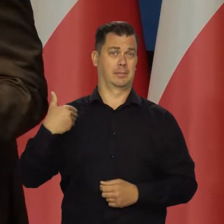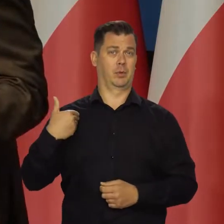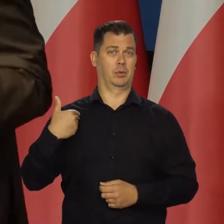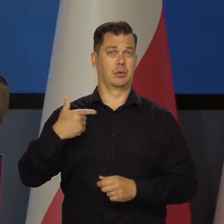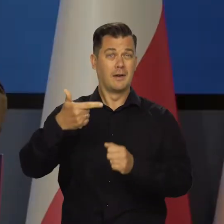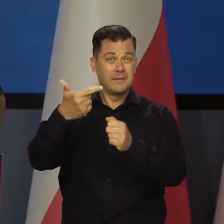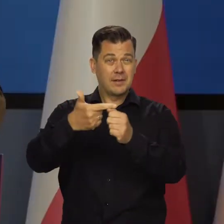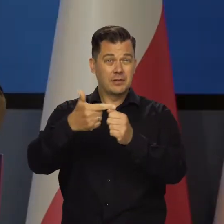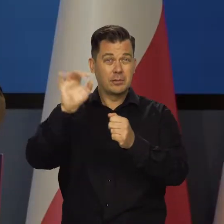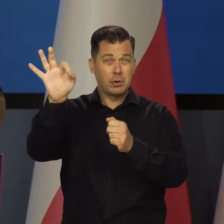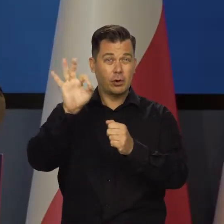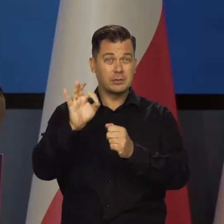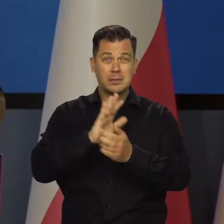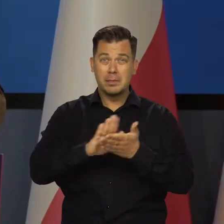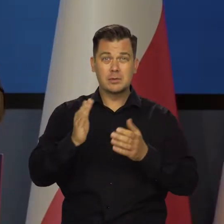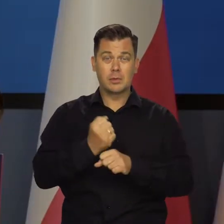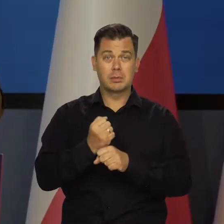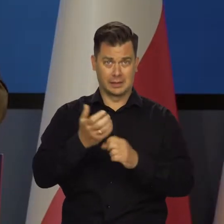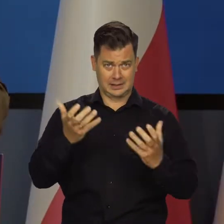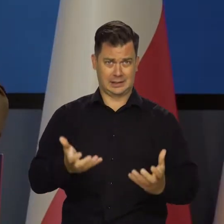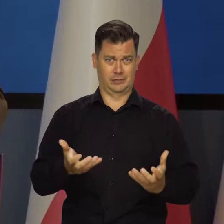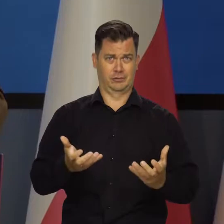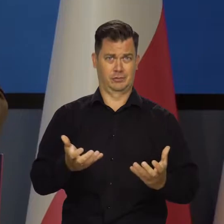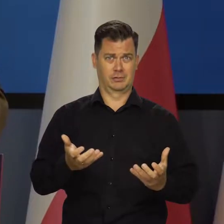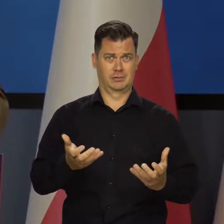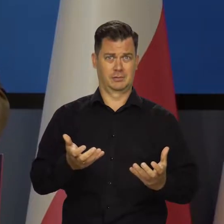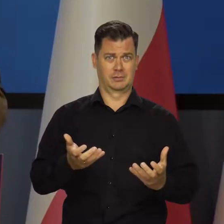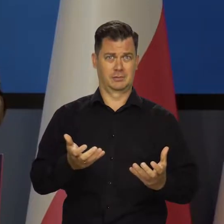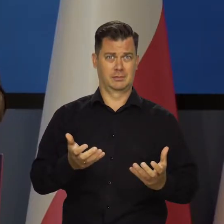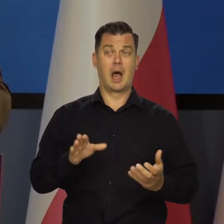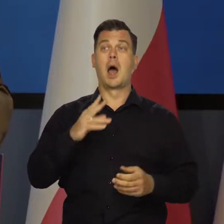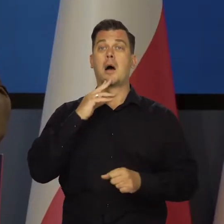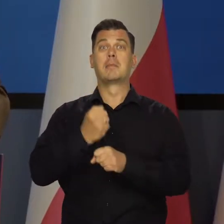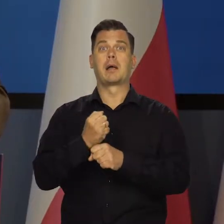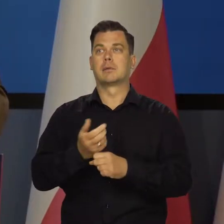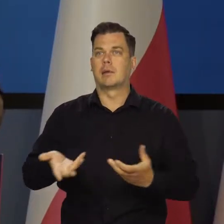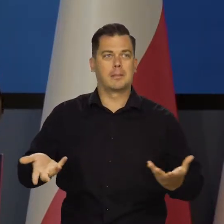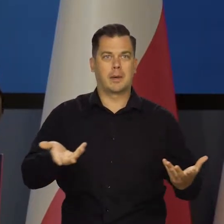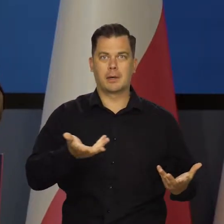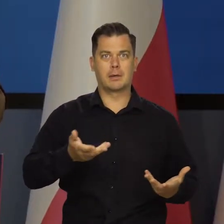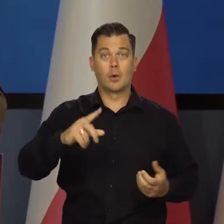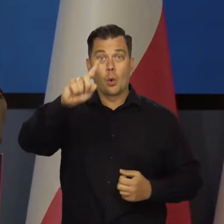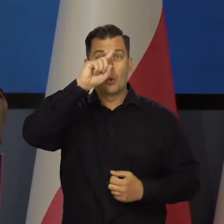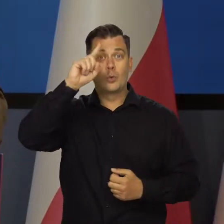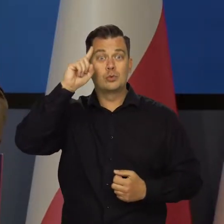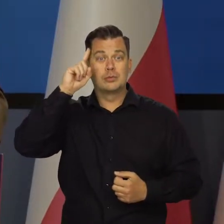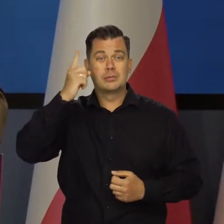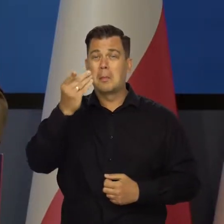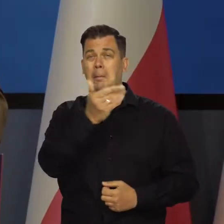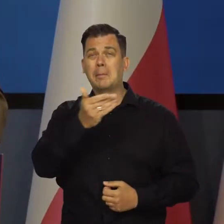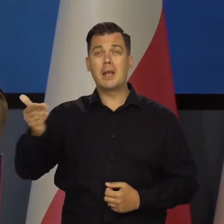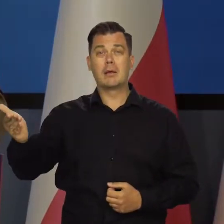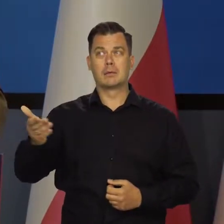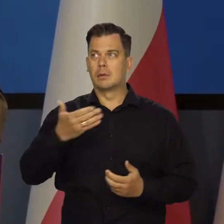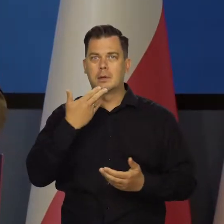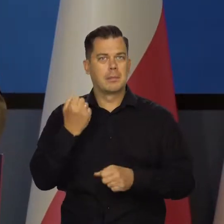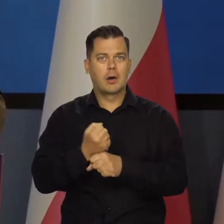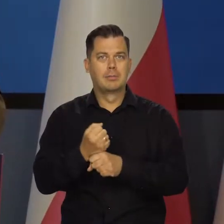20% bezrobocia z tendencją wzrostu. Nie ma pracy. Mnóstwo ludzi, miliony ludzi nie mają w ogóle pracy.